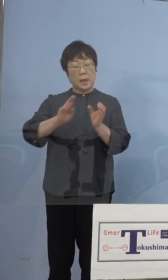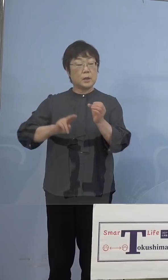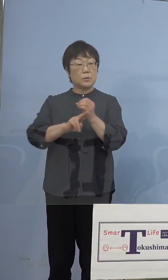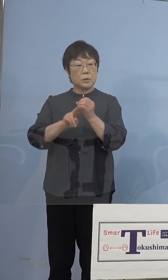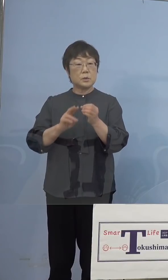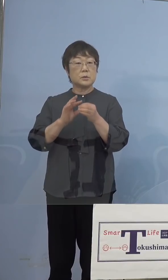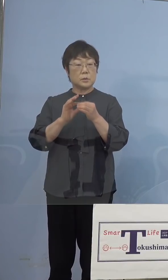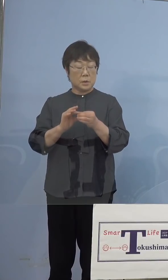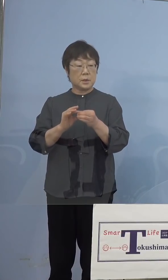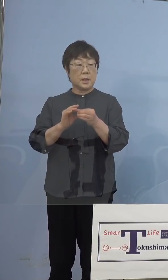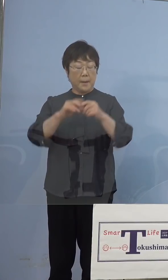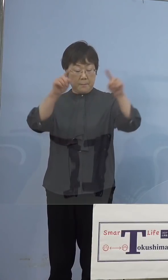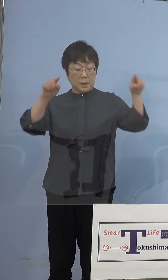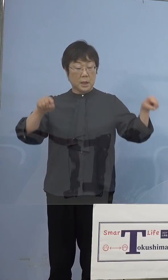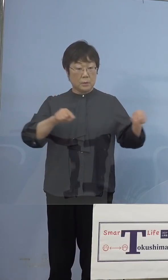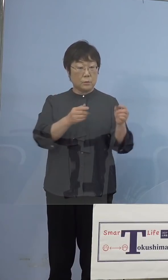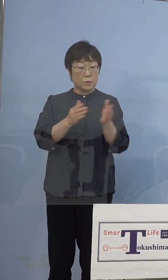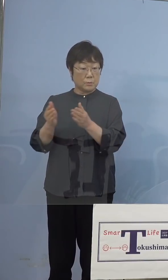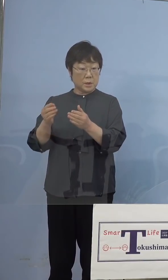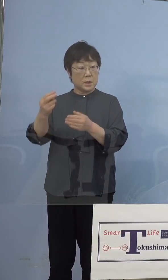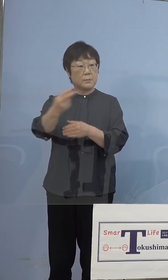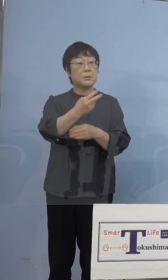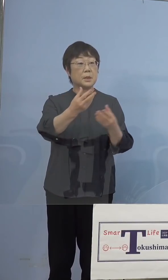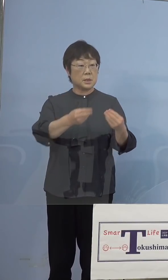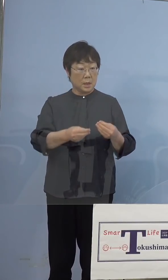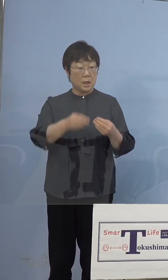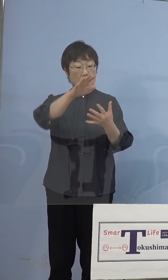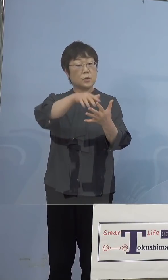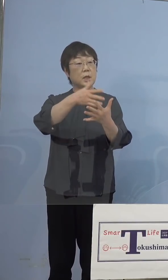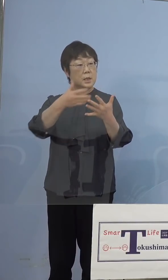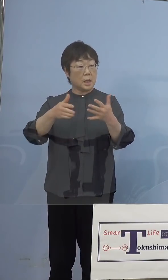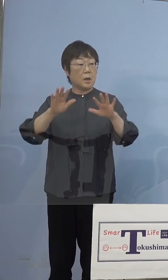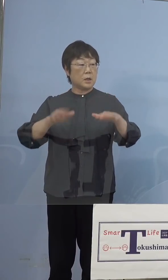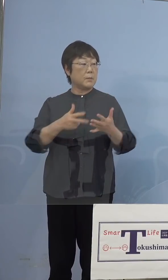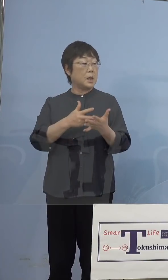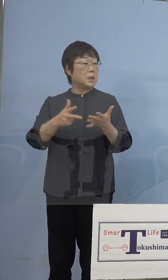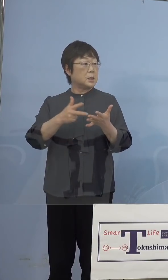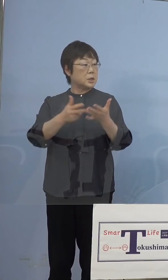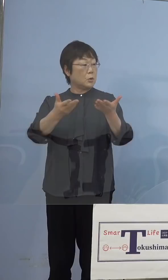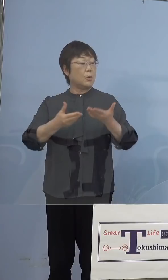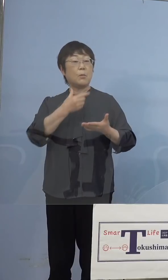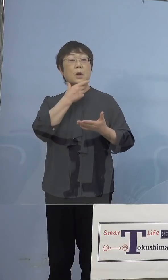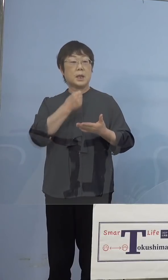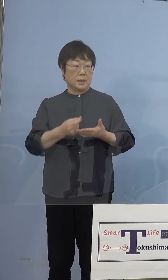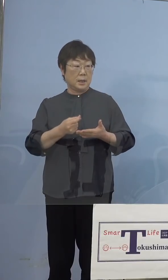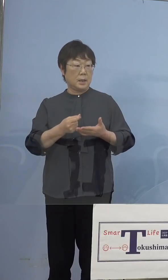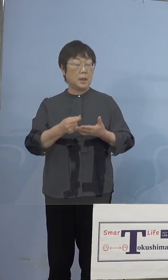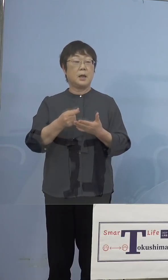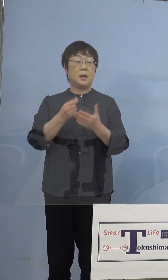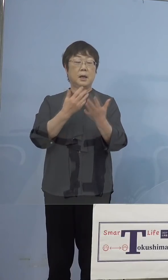パネルを用意していただいたと 思うのですが、そのデータを 資料でいただくことができないかなと ちょっとわからないのでいただきたいと思います